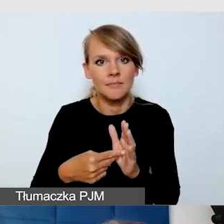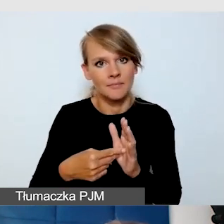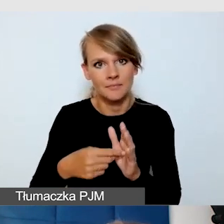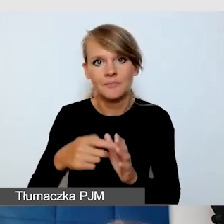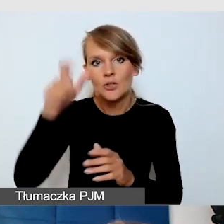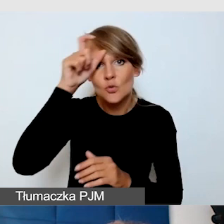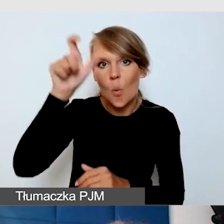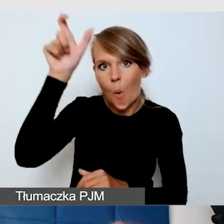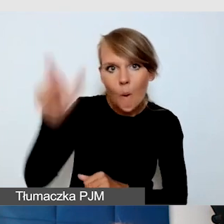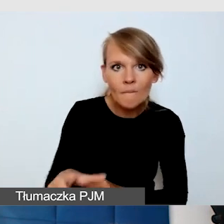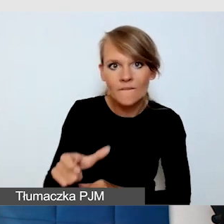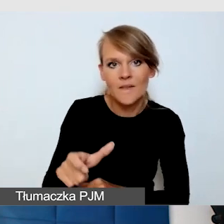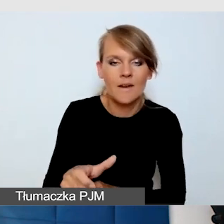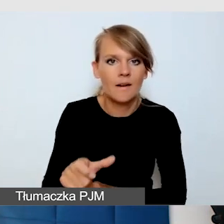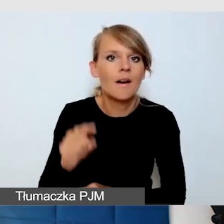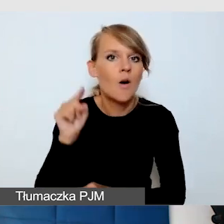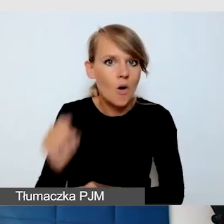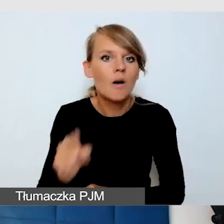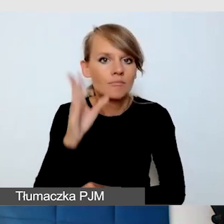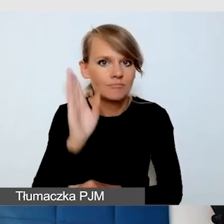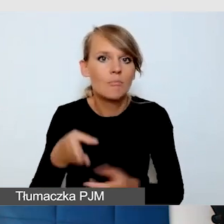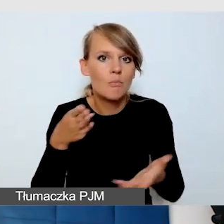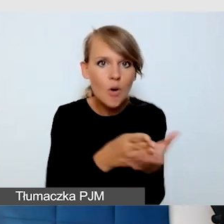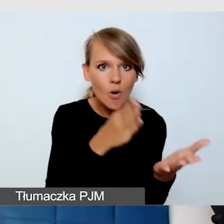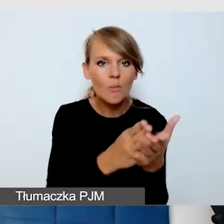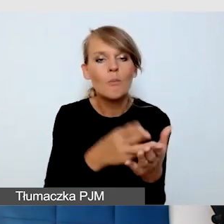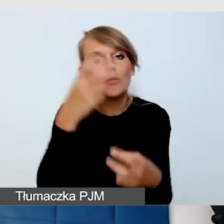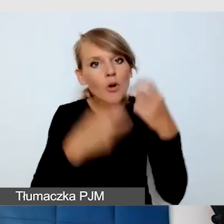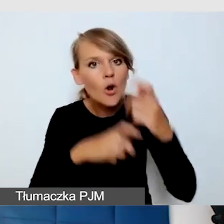który pomoże rozwiązać problemy, jeżeli coś jednak nie jest dostępne,